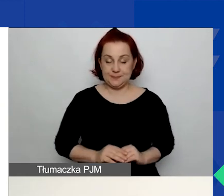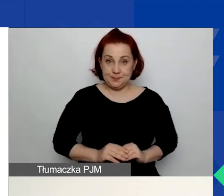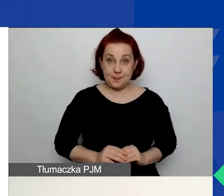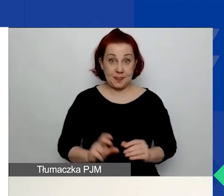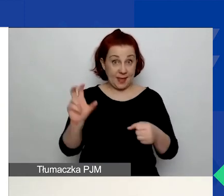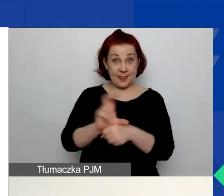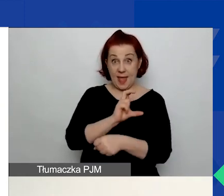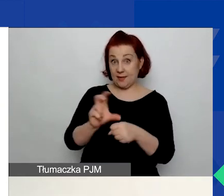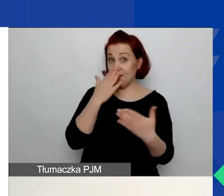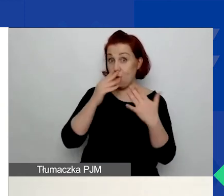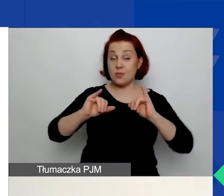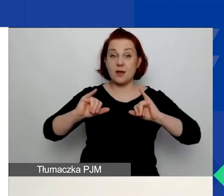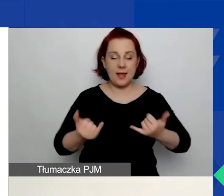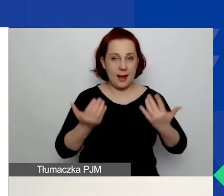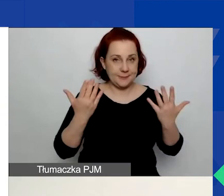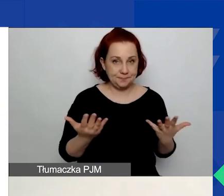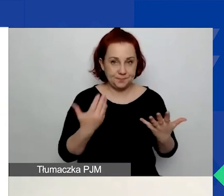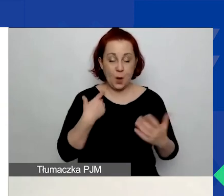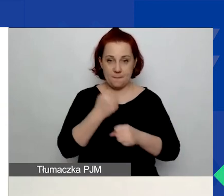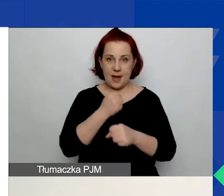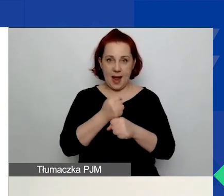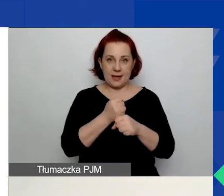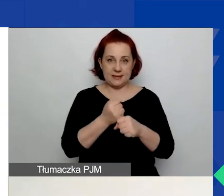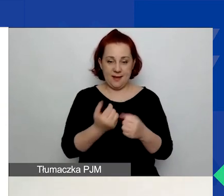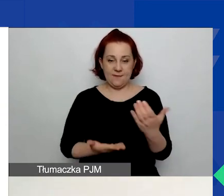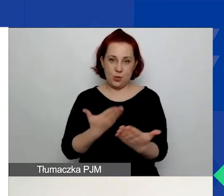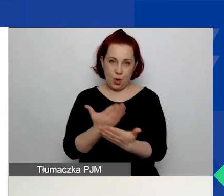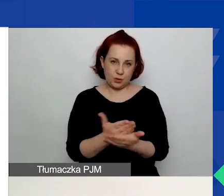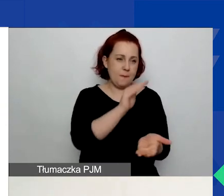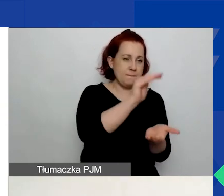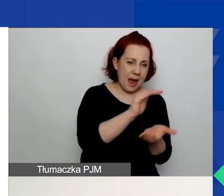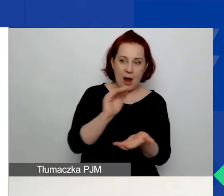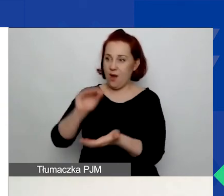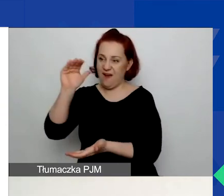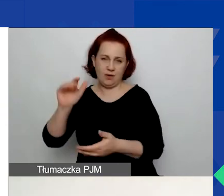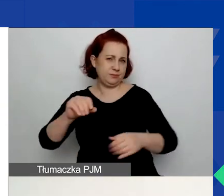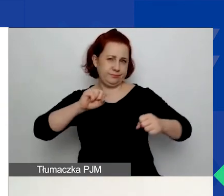praca nad wnioskiem w ścieżce małych czy dużych grantów wygląda dokładnie tak samo.